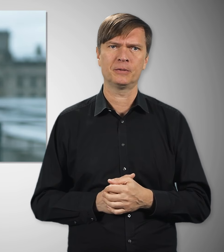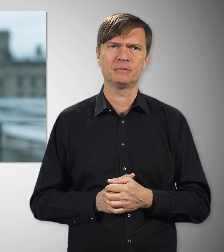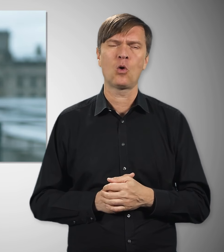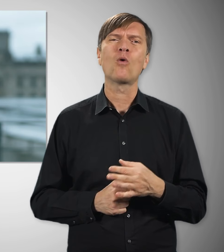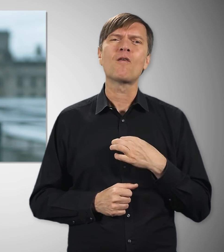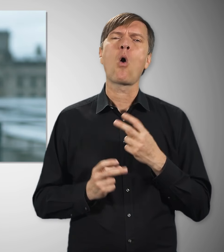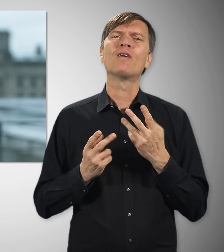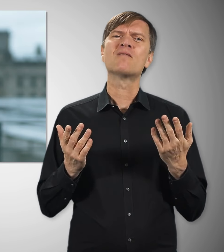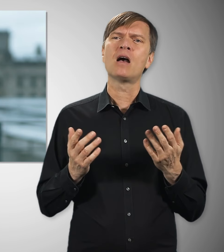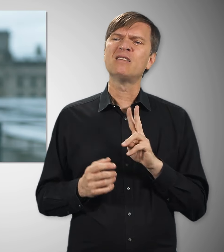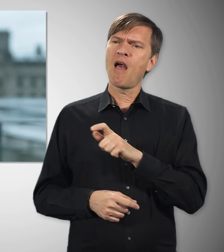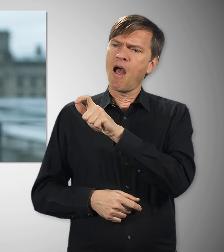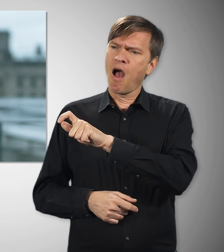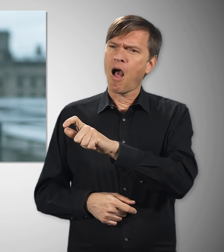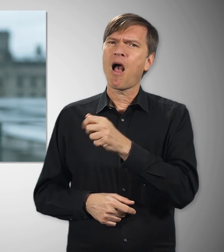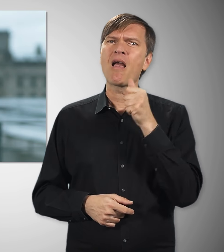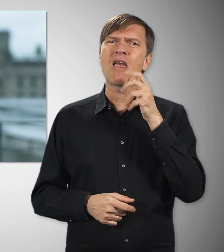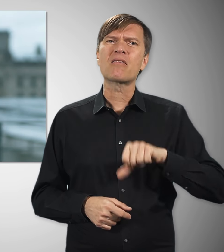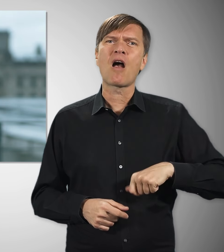Und nicht zuletzt geht es mir immer auch um diejenigen,